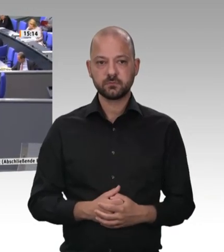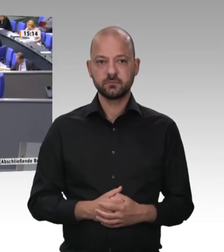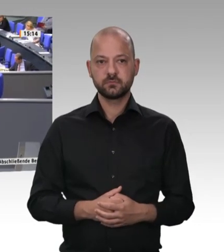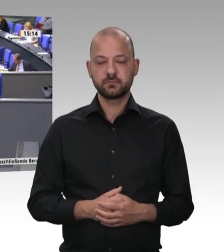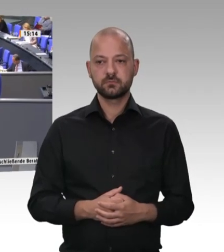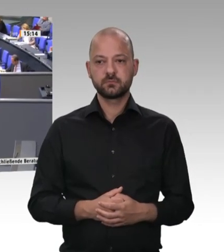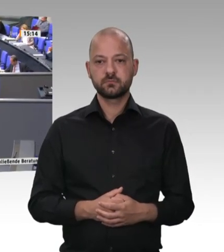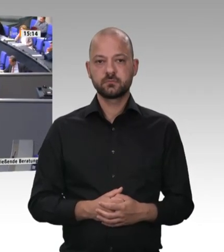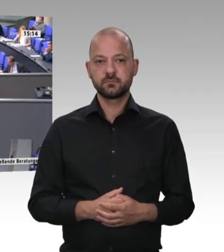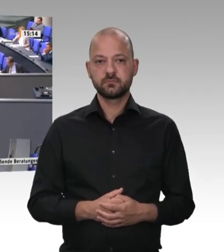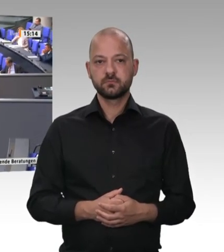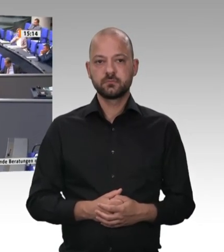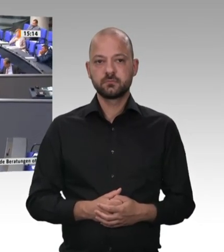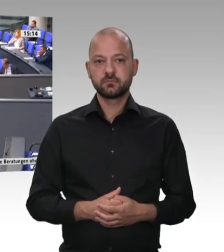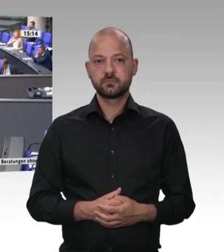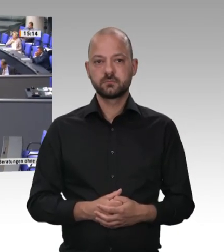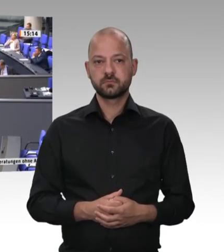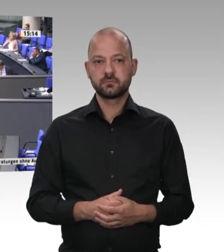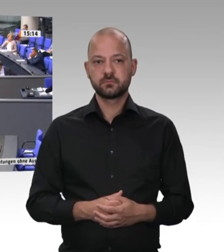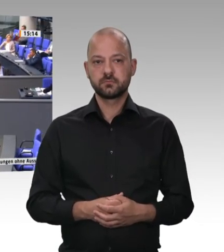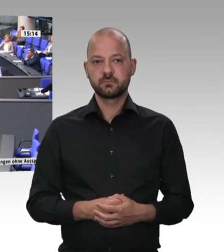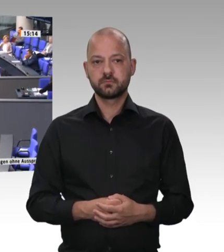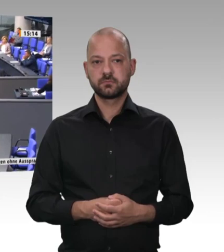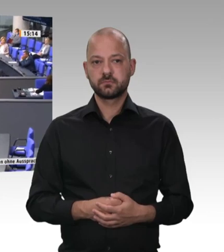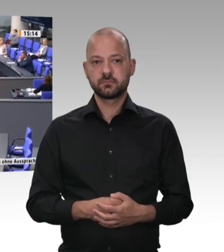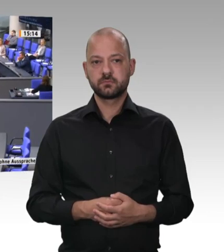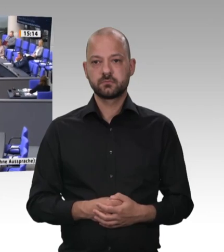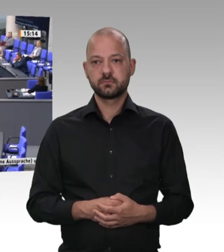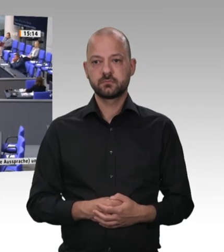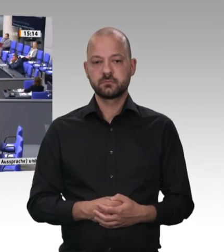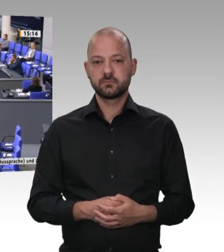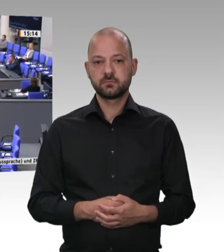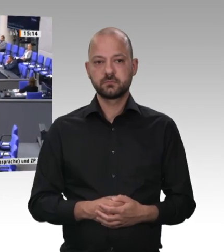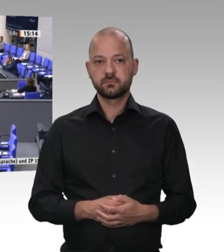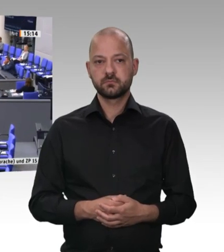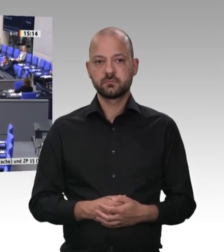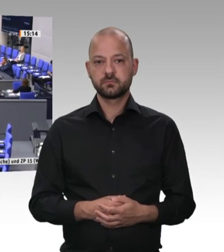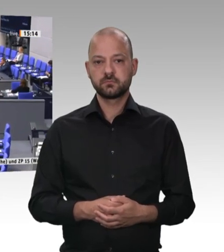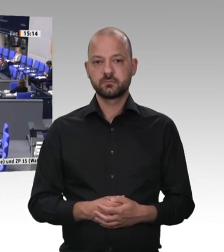Herr Präsident! Verehrte Kolleginnen und Kollegen! Ich finde es nicht in Ordnung, dass in vielen Reden so getan wird, als